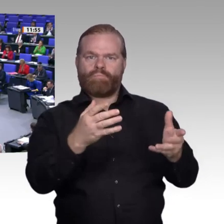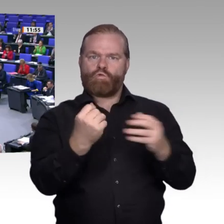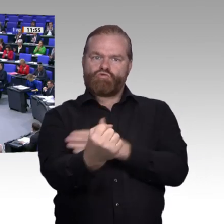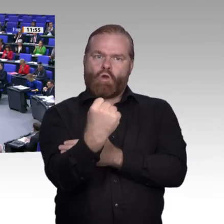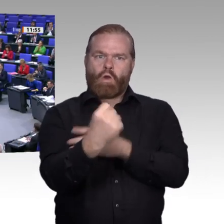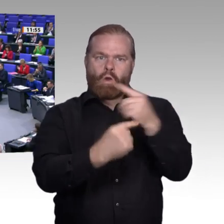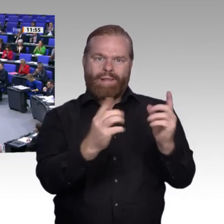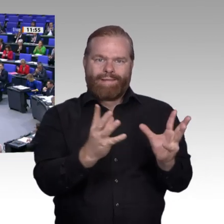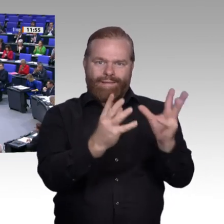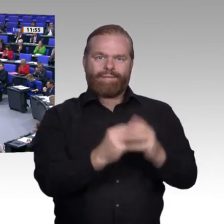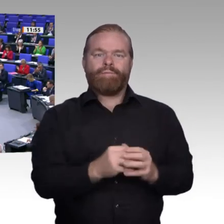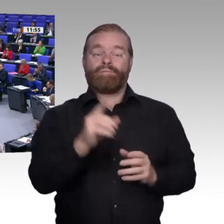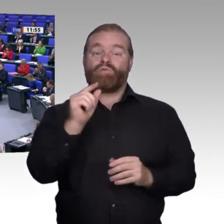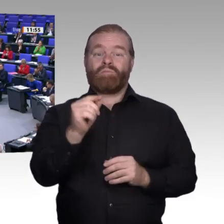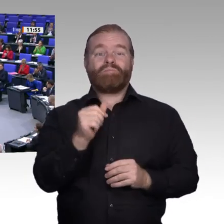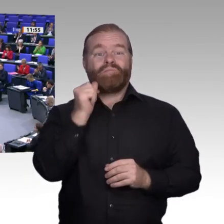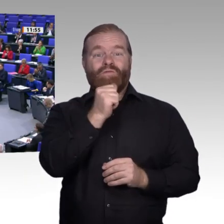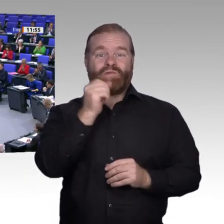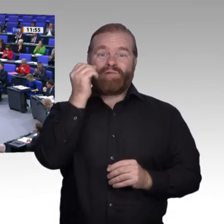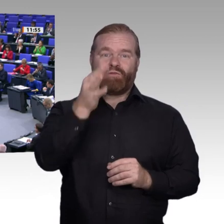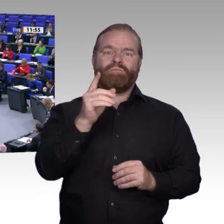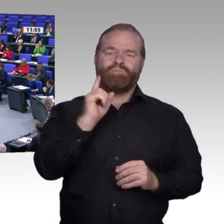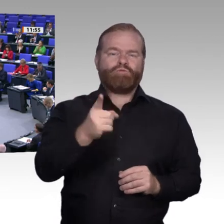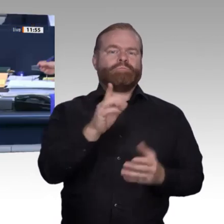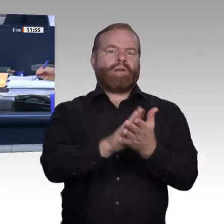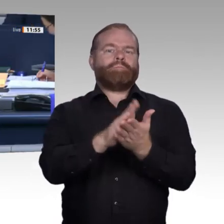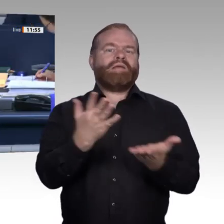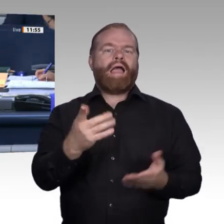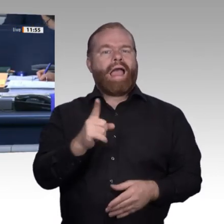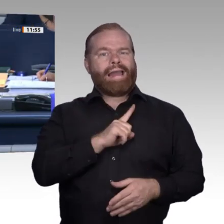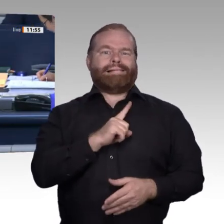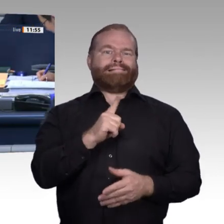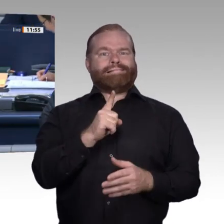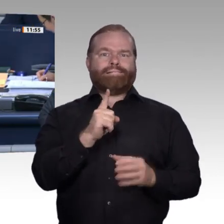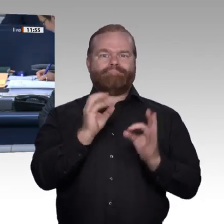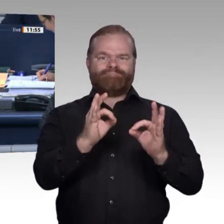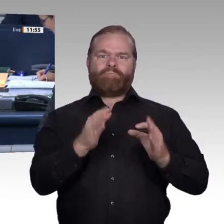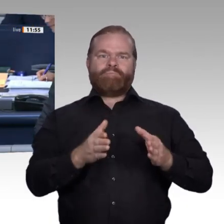Dank. Vielen Dank, Frau Kollegin Fahimi. – Nächster Redner ist für die FDP-Fraktion der Kollege Dr. Jens Brandenburg.